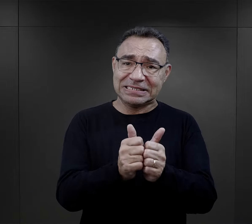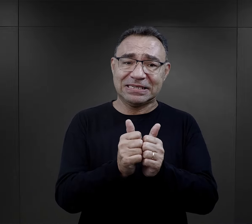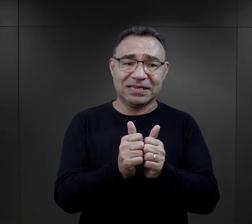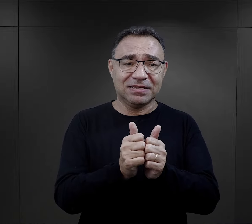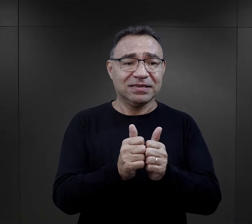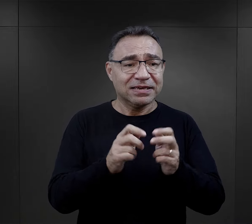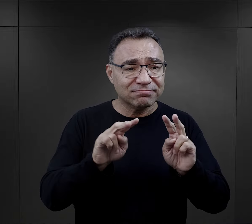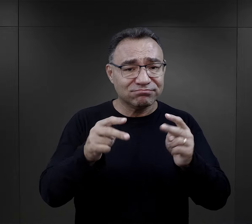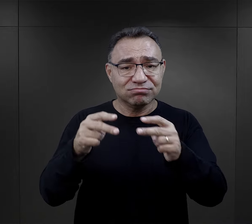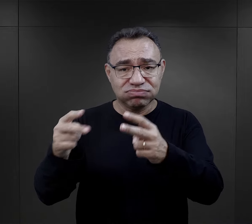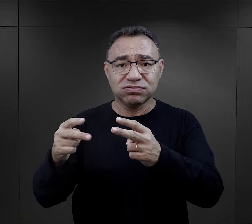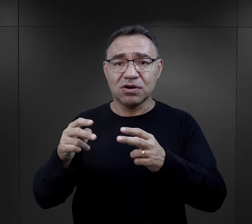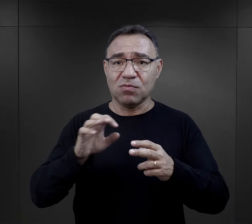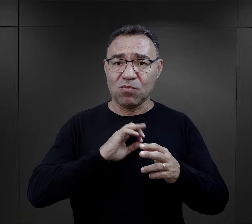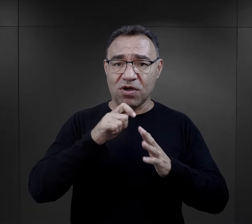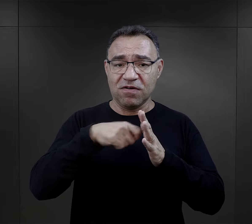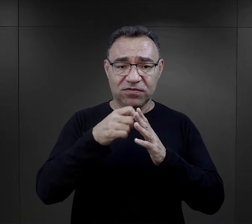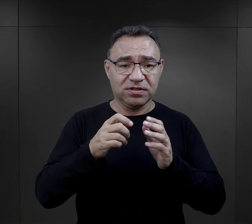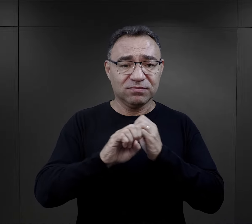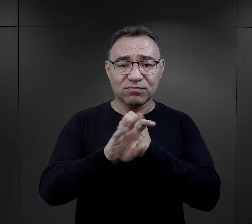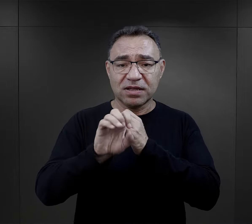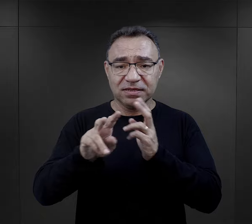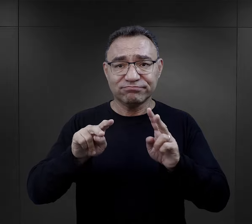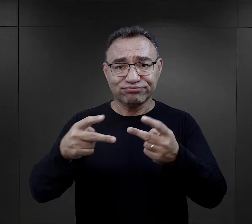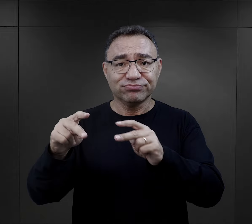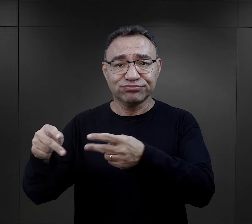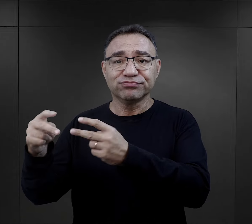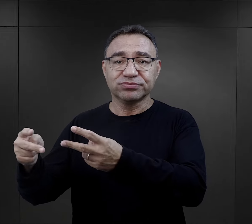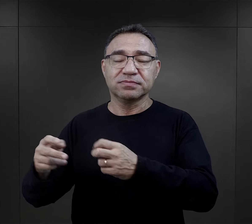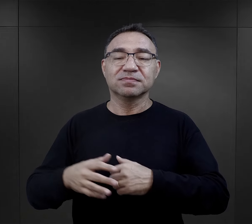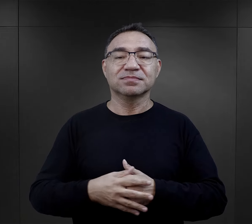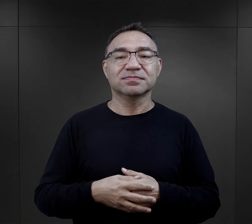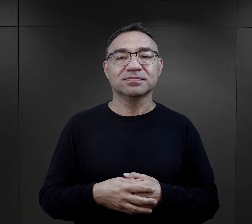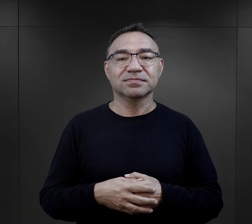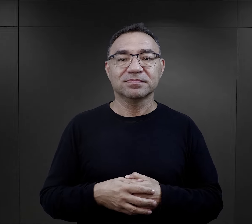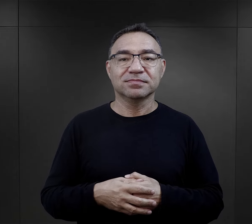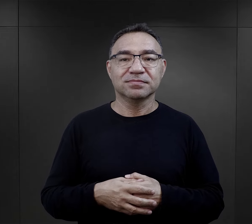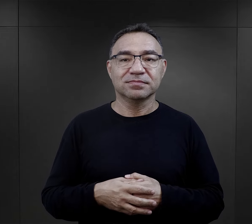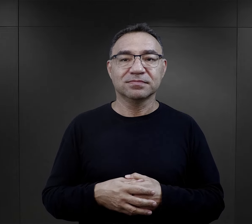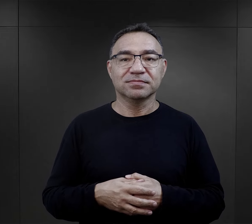Prosimy o wsparcie naszej misji i udostępnianie naszych podcastów w mediach społecznościowych.